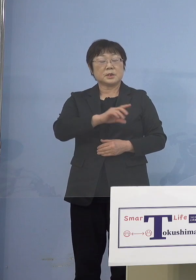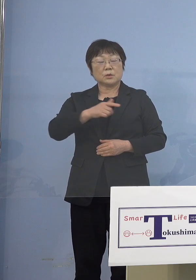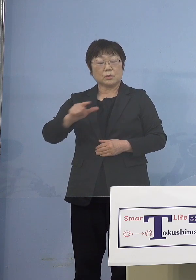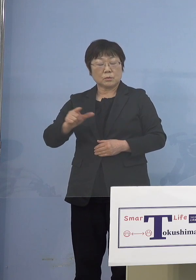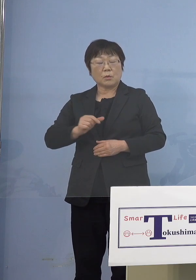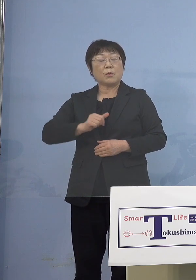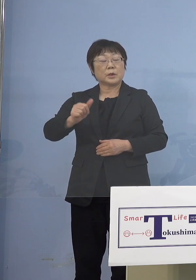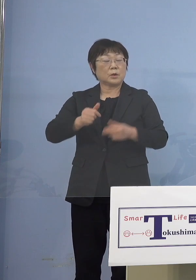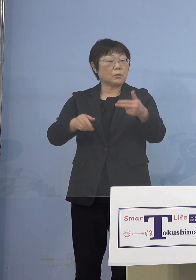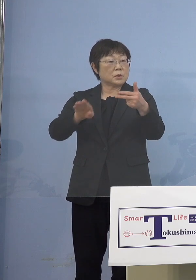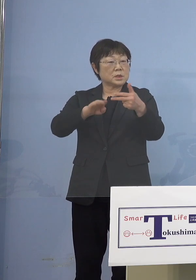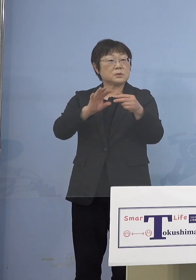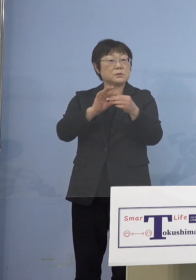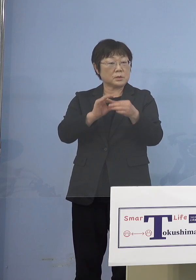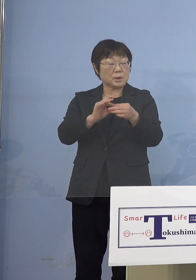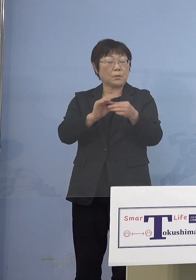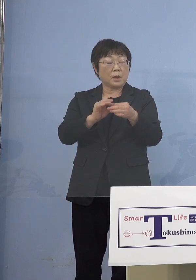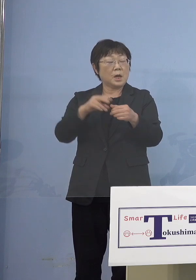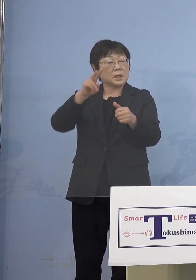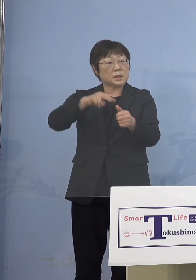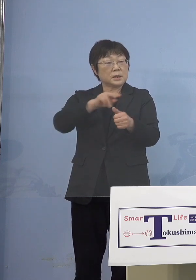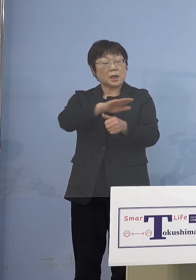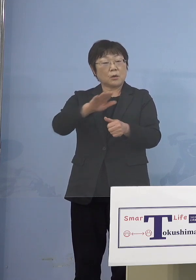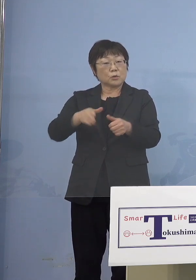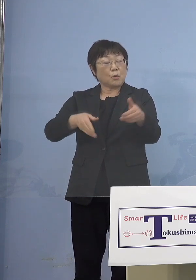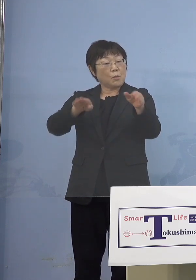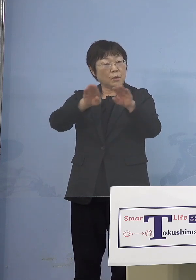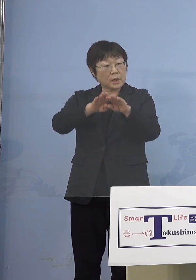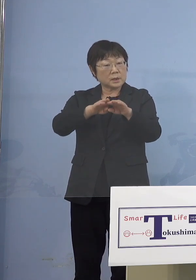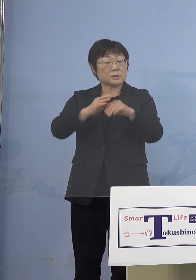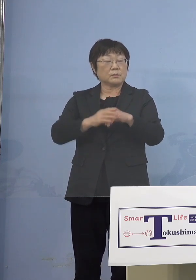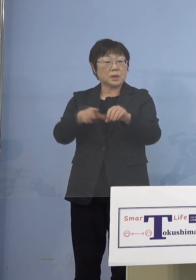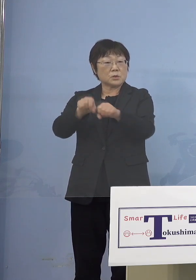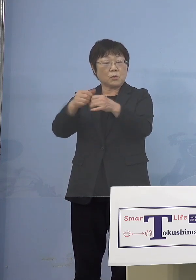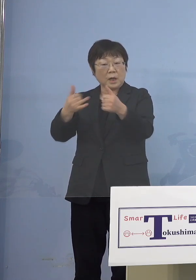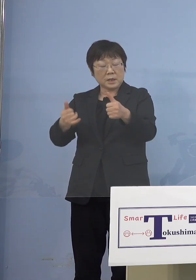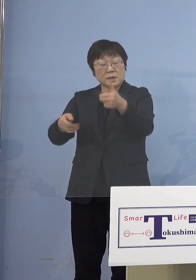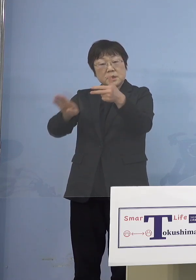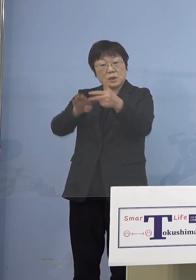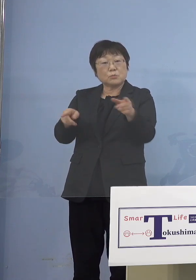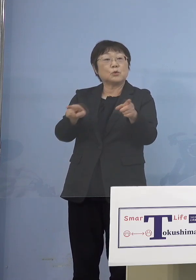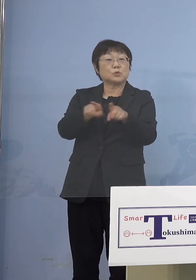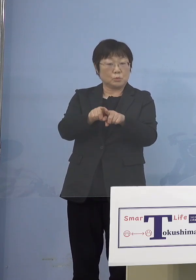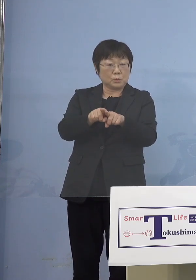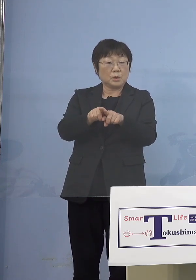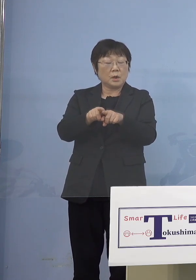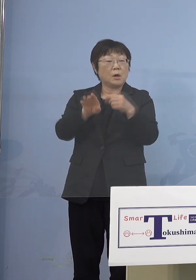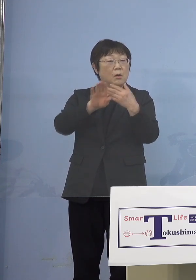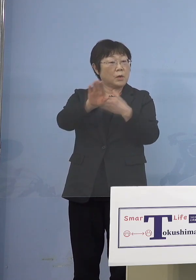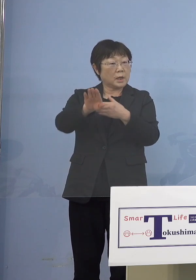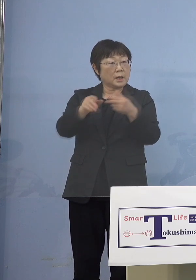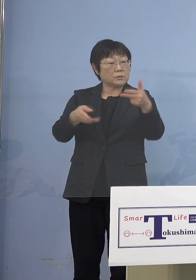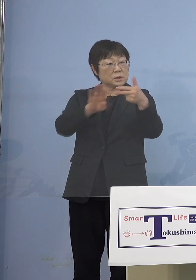認定こども園と保育所と幼稚園と 障がい児施設は含まれるという 話だったんですけれども これ以外の施設もあるんでしょうか